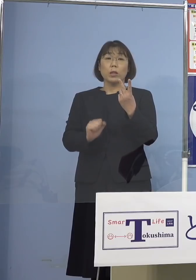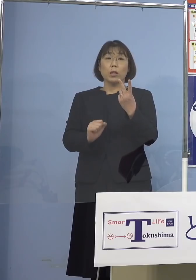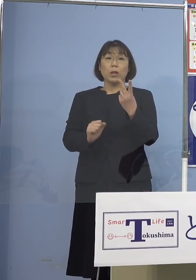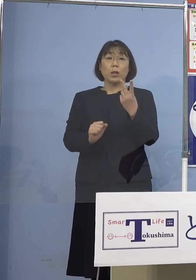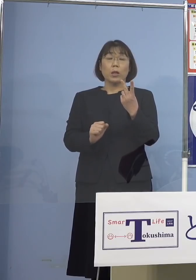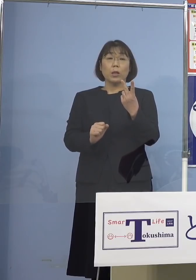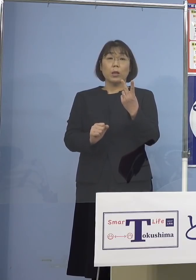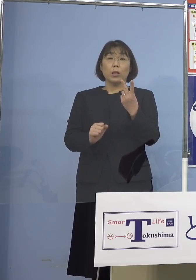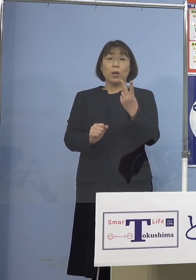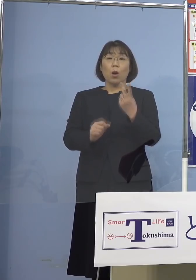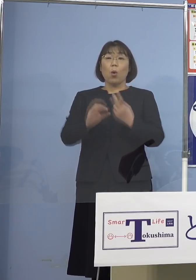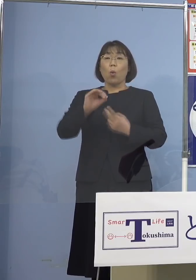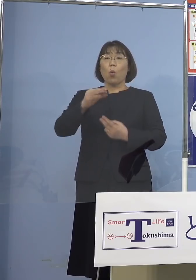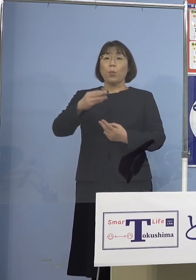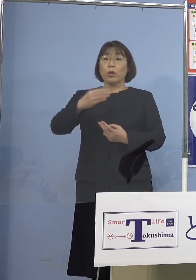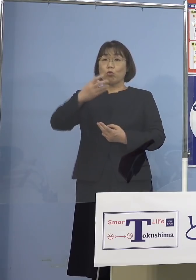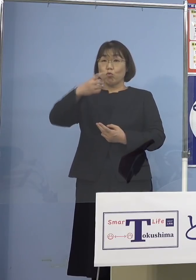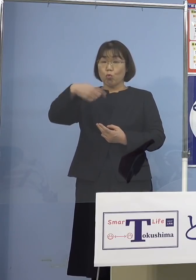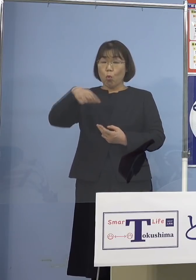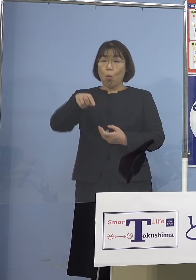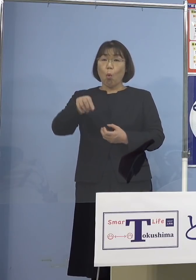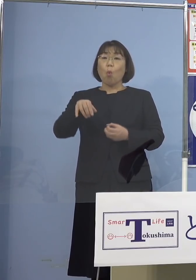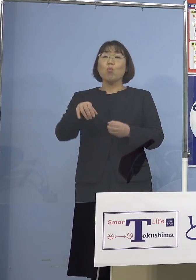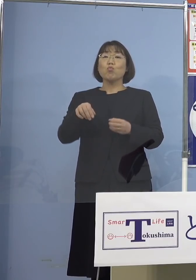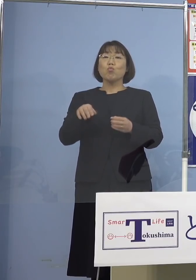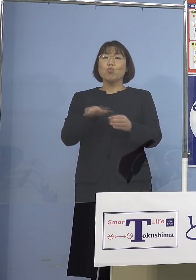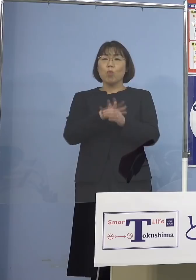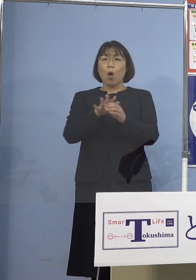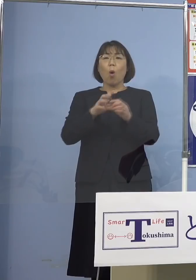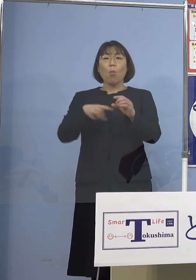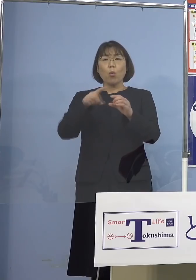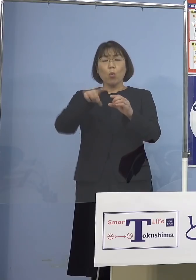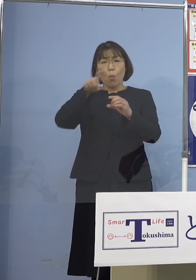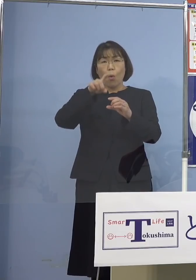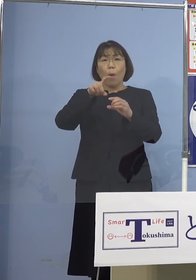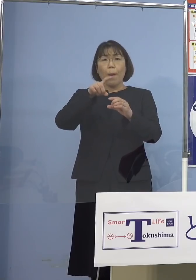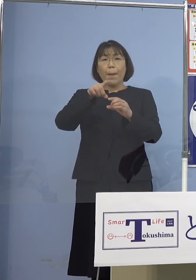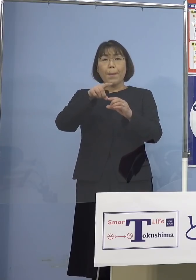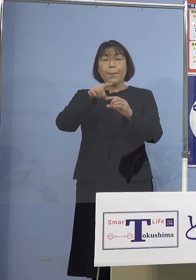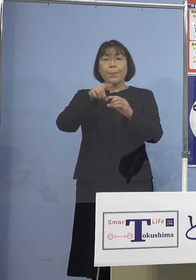やはり「オミクロン株」という その特性をもっともっと理解して